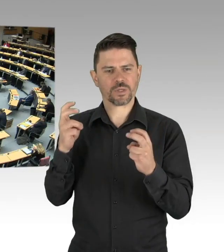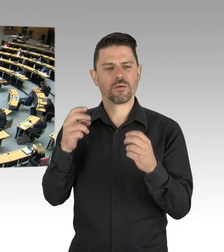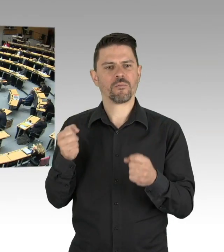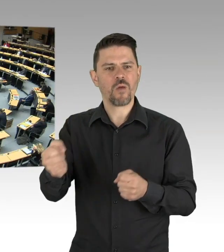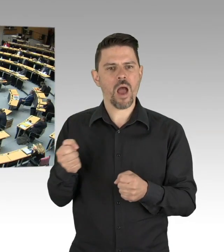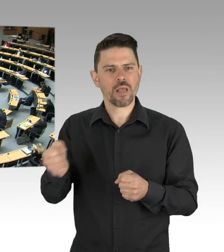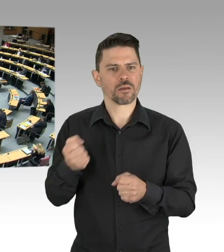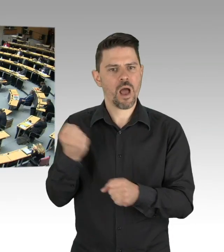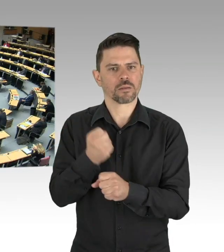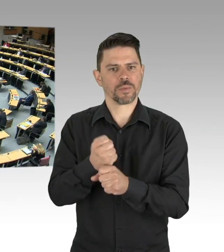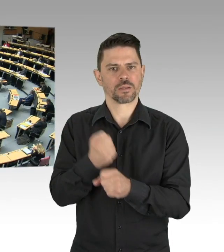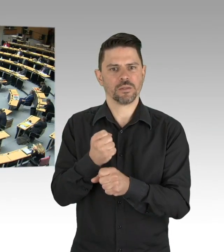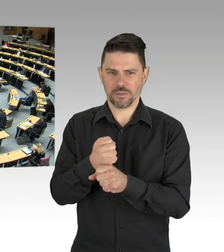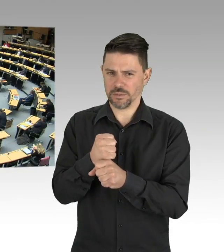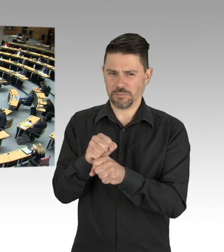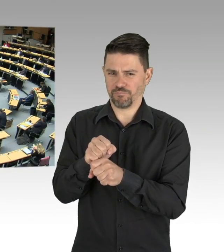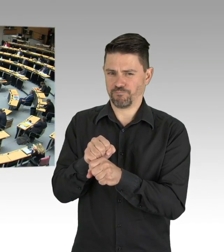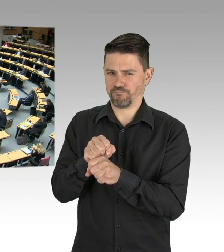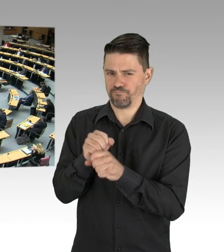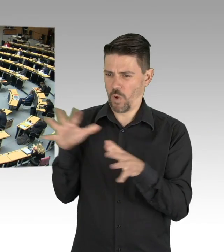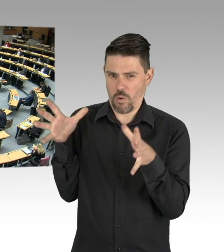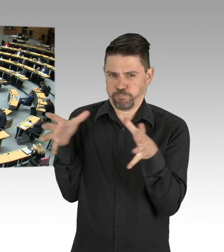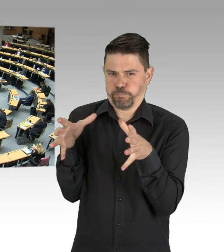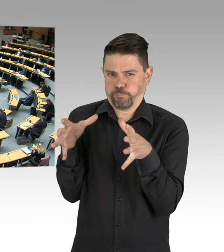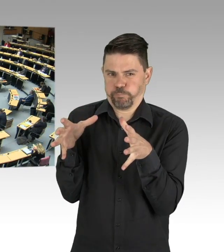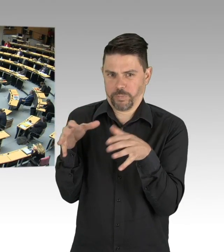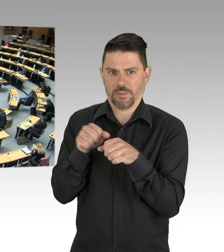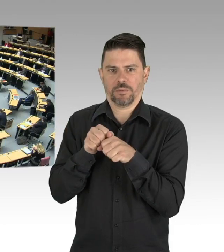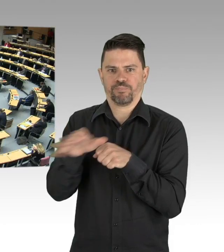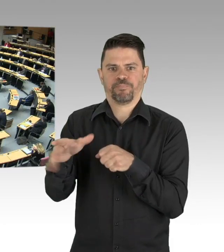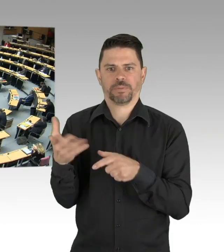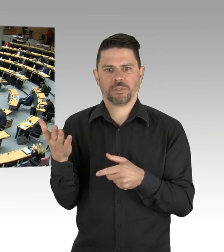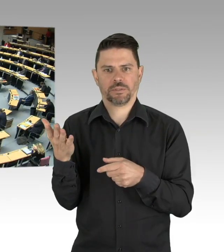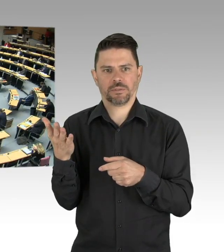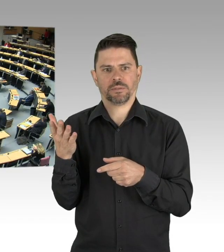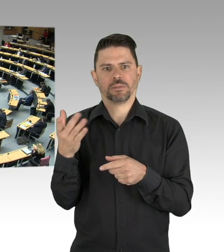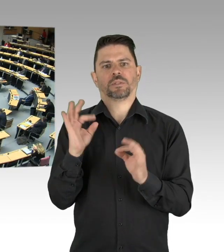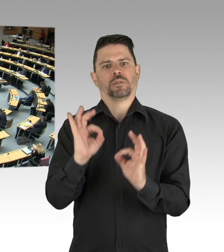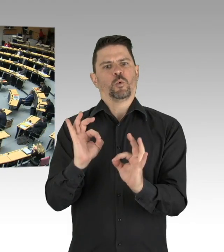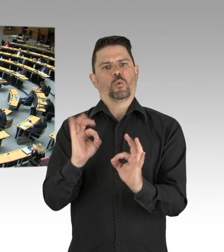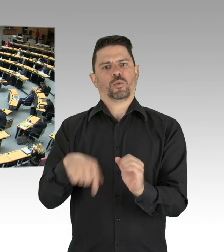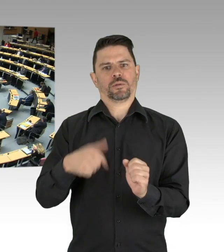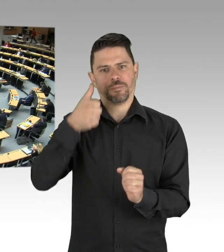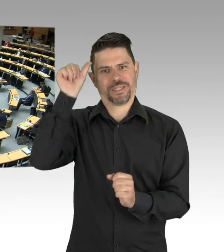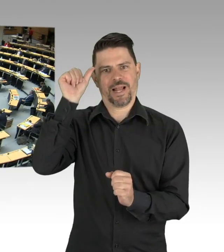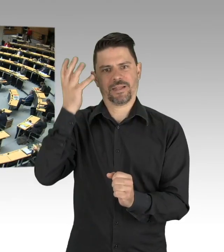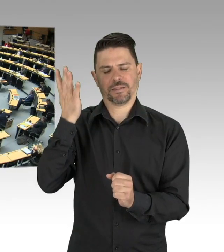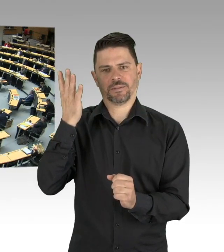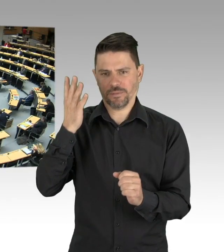wir müssen sie finden und ihre Kontaktketten zurückverfolgen können, Containment nennt sich das. Dafür brauchen wir das Personal in den Gesundheitsämtern,